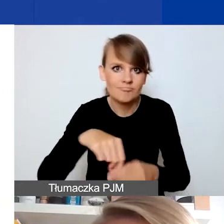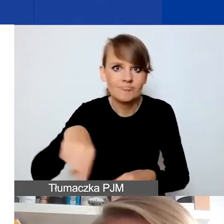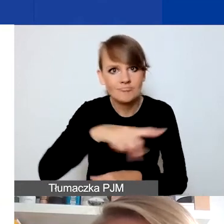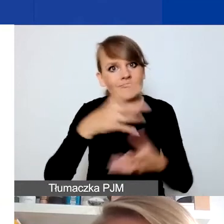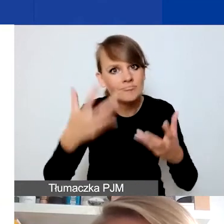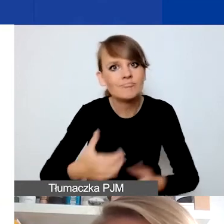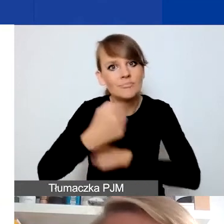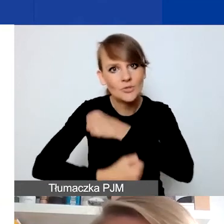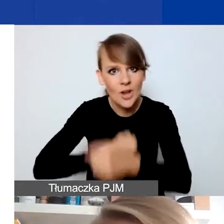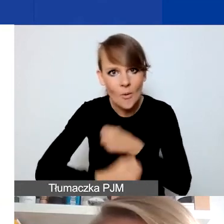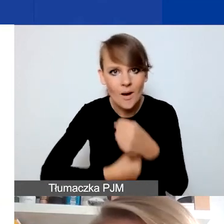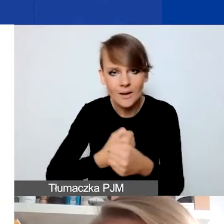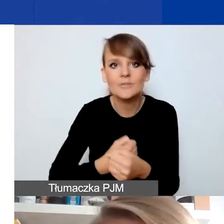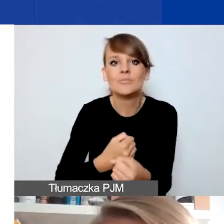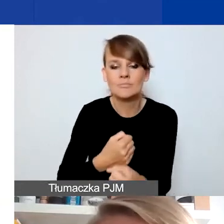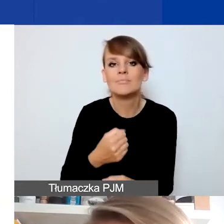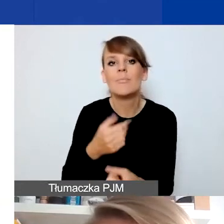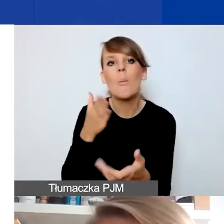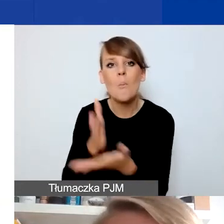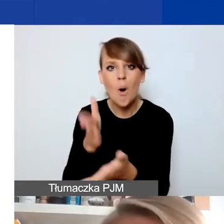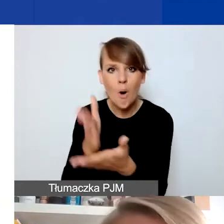które miałyby pomóc taki konflikt rozwiązać, złagodzić